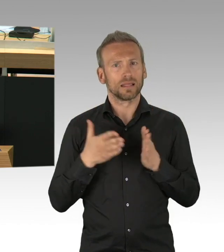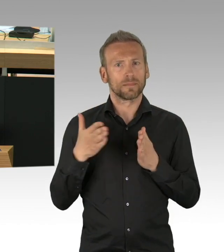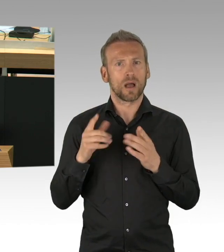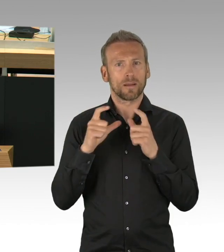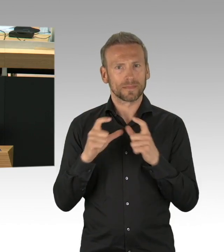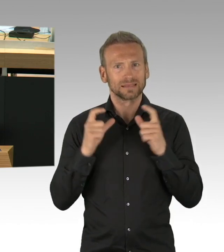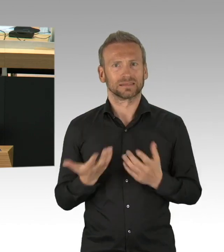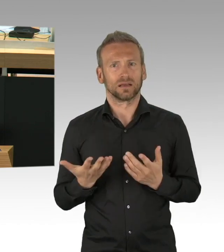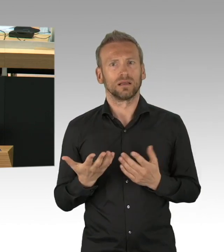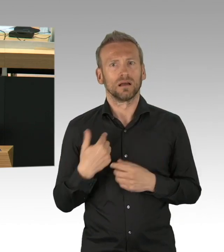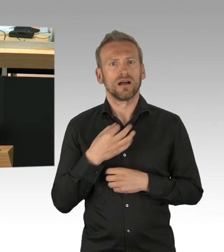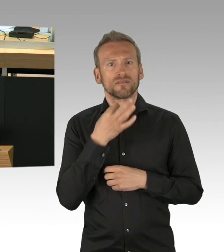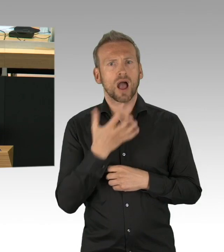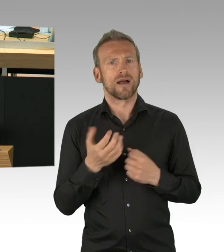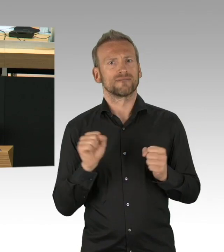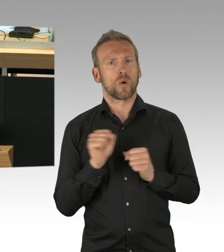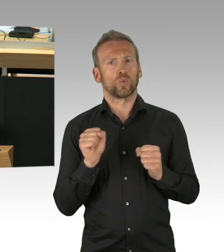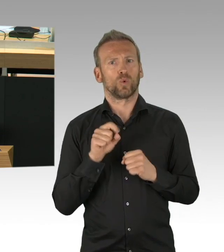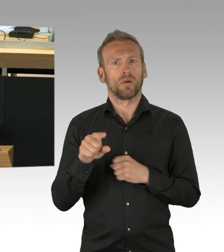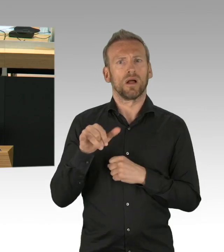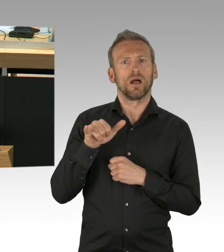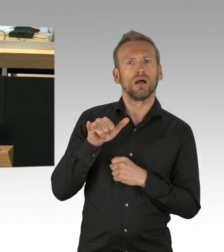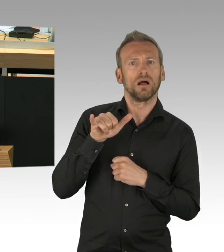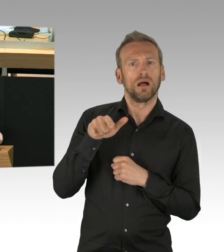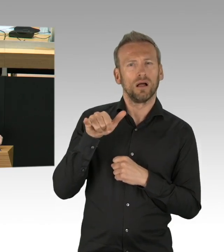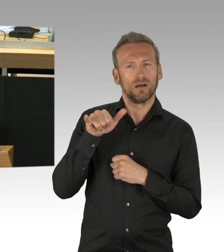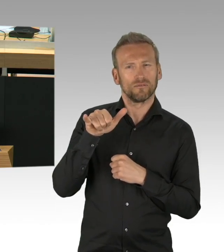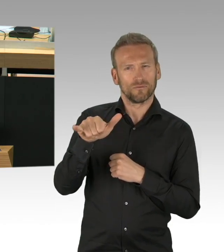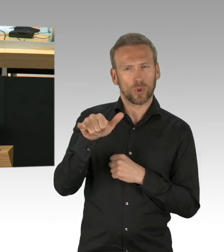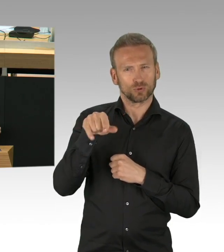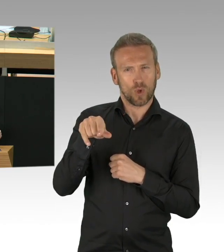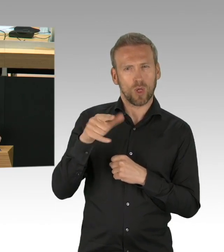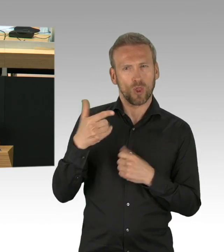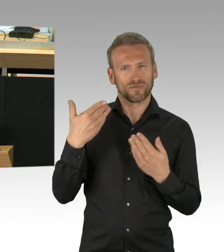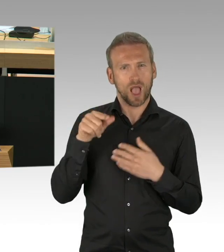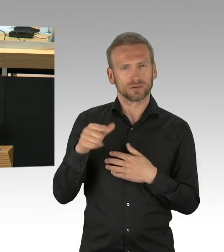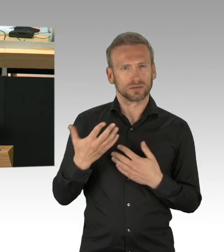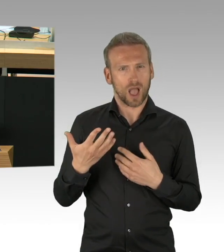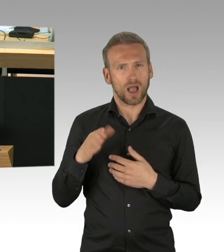könnten vielleicht einige Theater in einem Monat vielleicht schon wieder aufmachen, wenn wir sehen, dass es nicht zu einem explosionsartigen Ausbruch kommt.